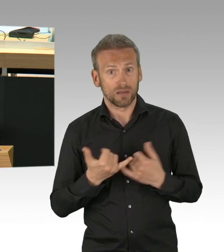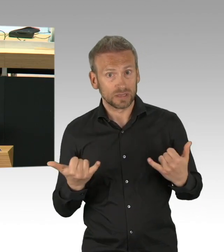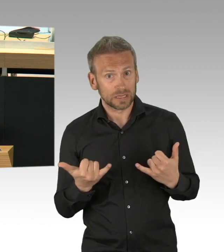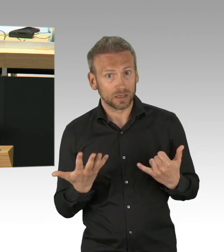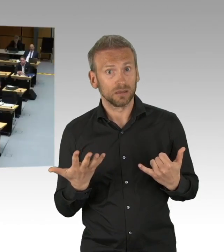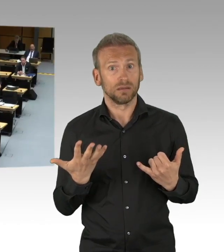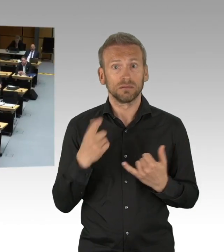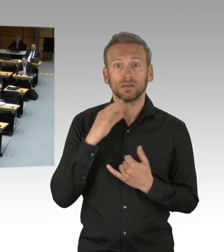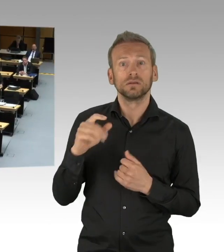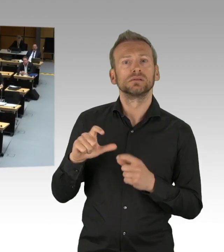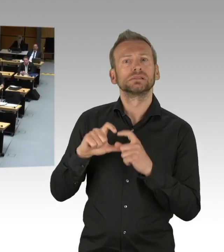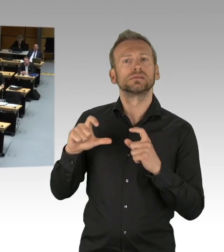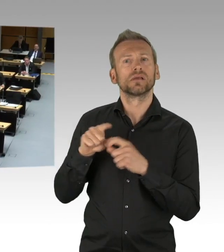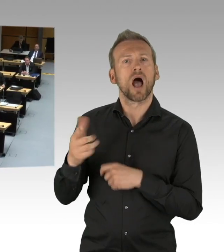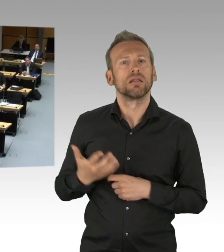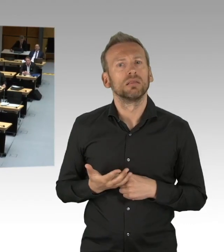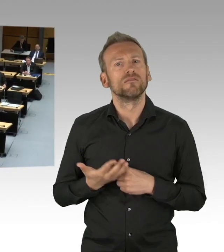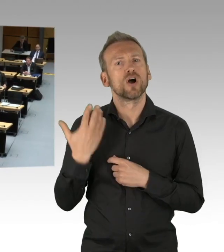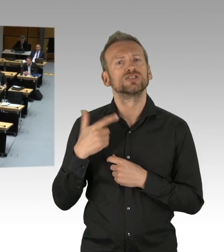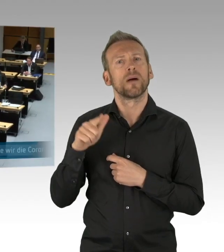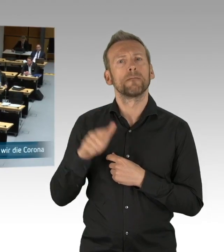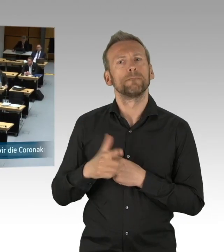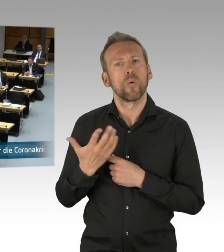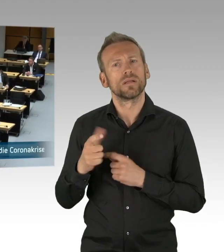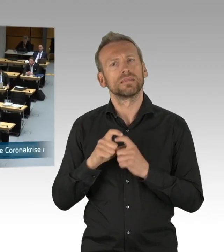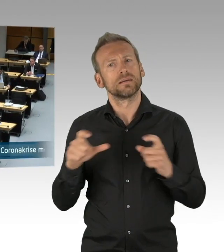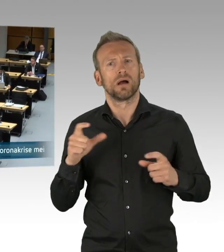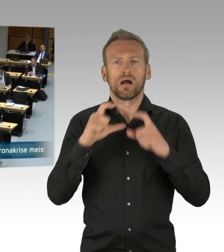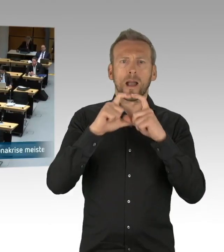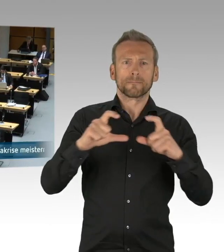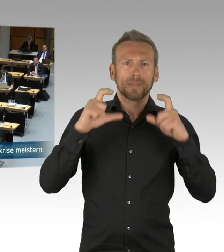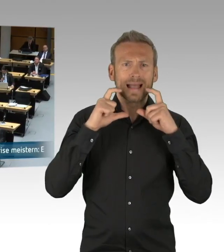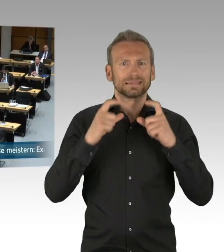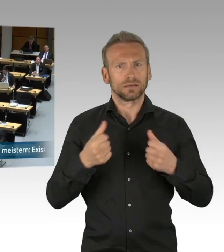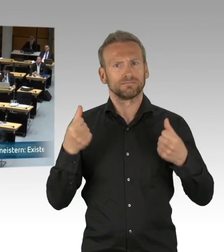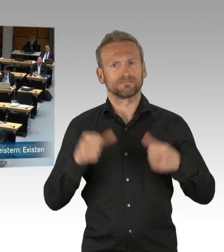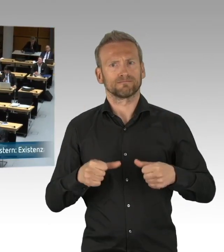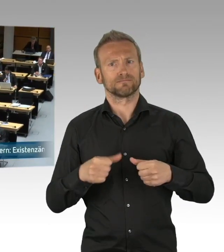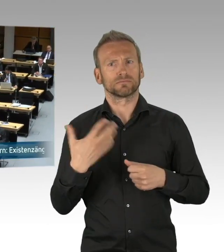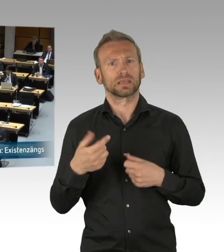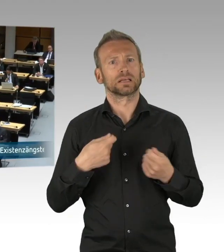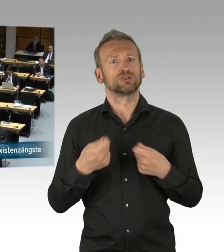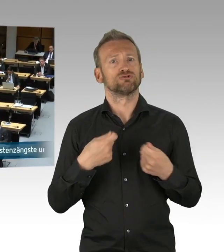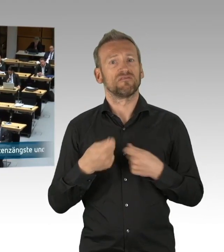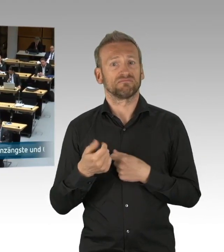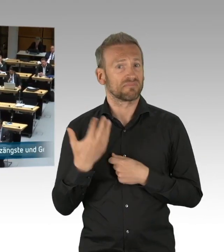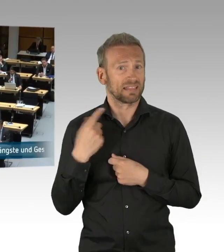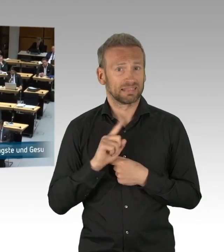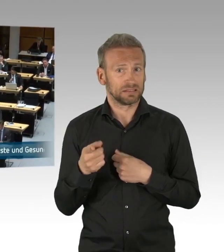aber das nehme ich dem Senat jedenfalls nicht übel. Was ich aber dem Senat vorwerfe, das ist eine gewisse Tätigkeit in gewissen Senatsressorts